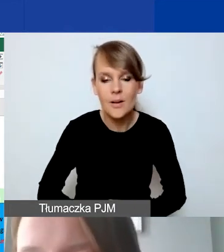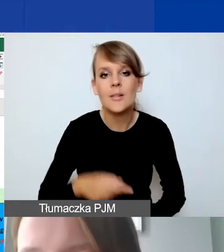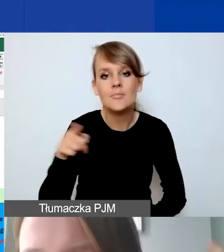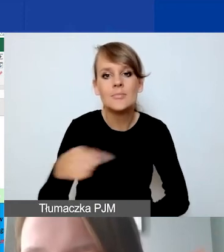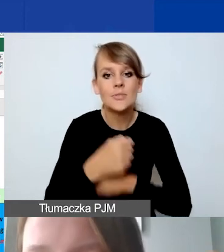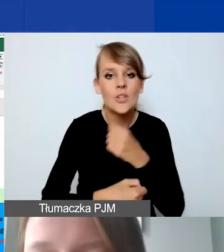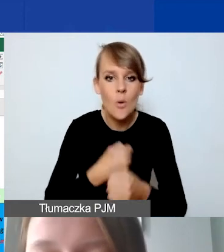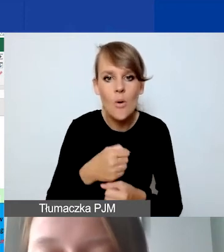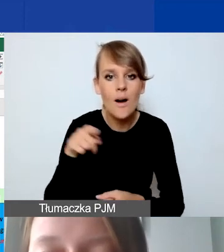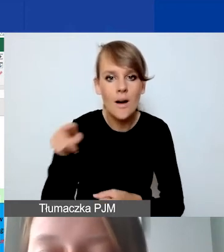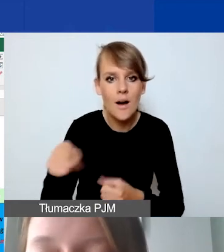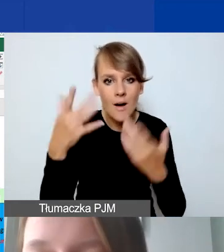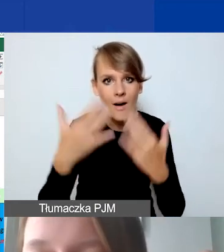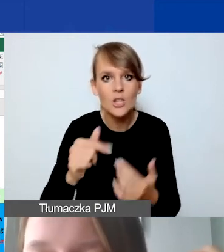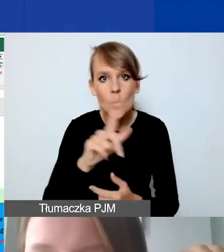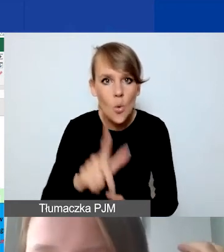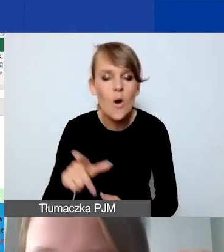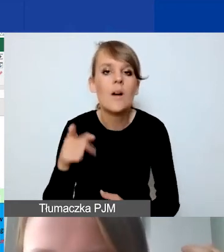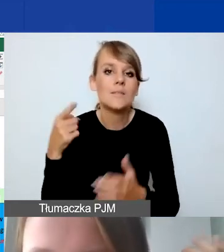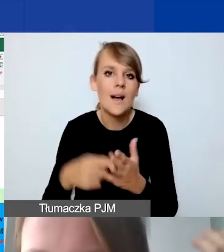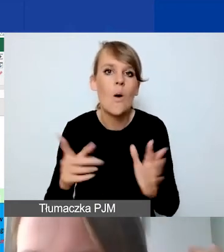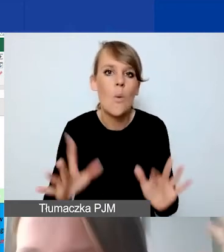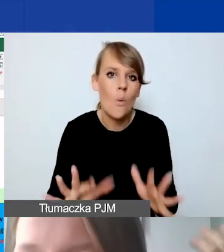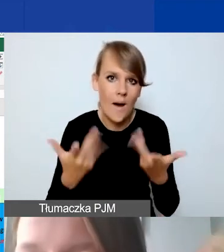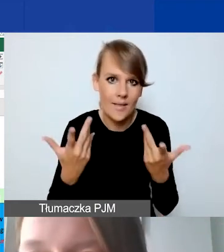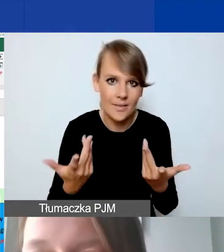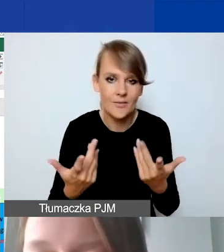mają nam po prostu ułatwić przeliczanie tych kosztów,